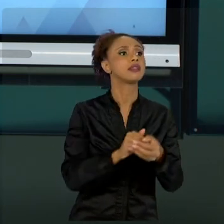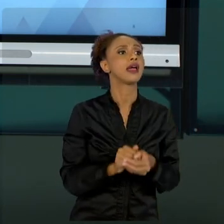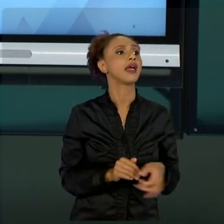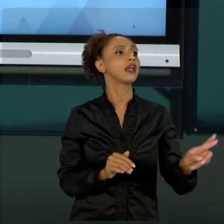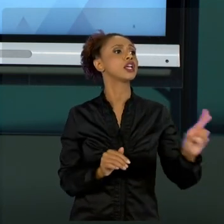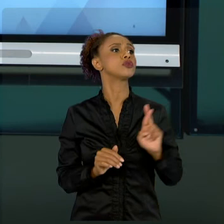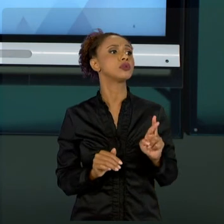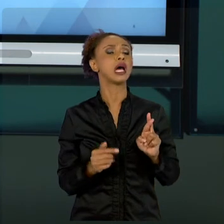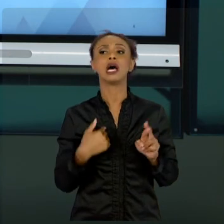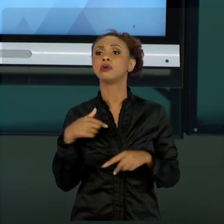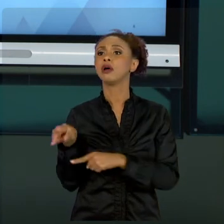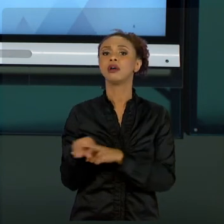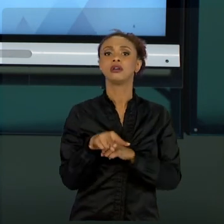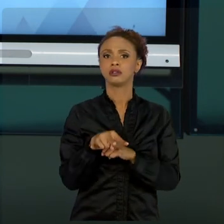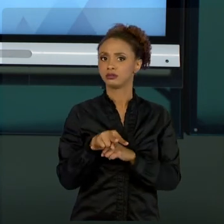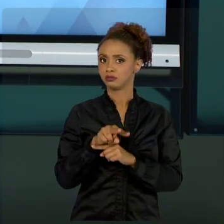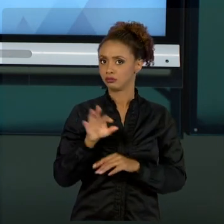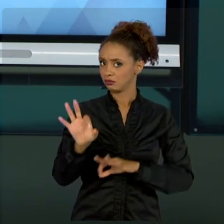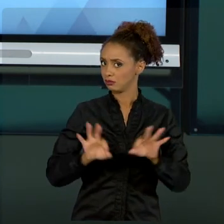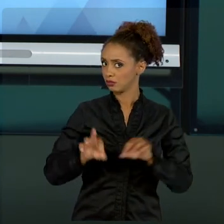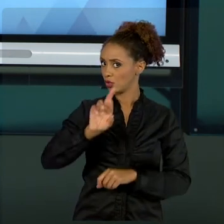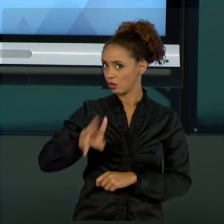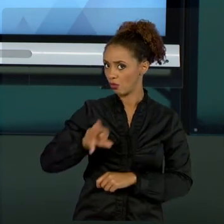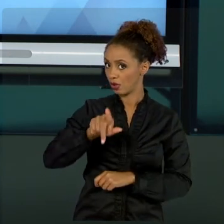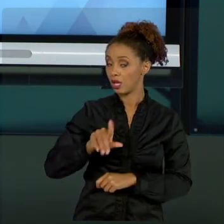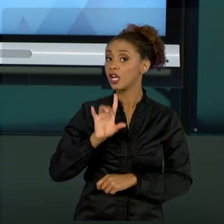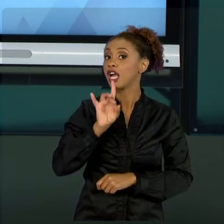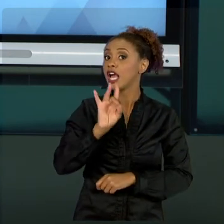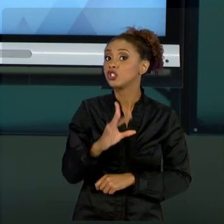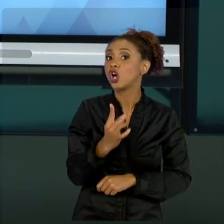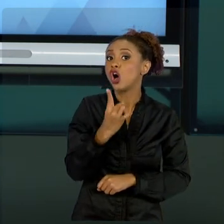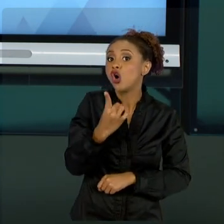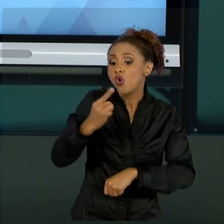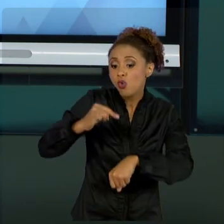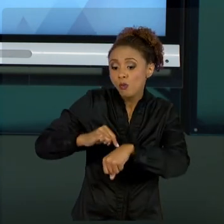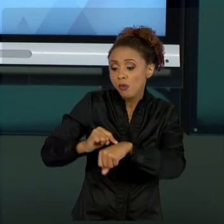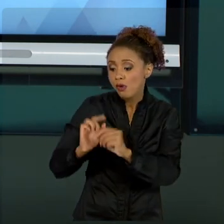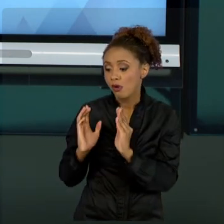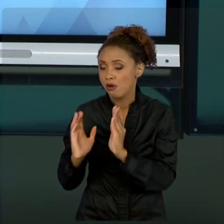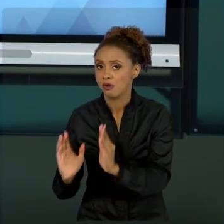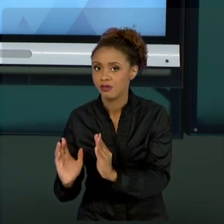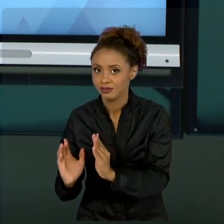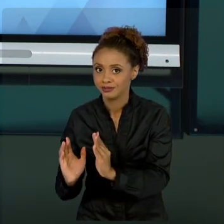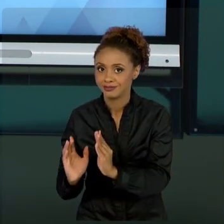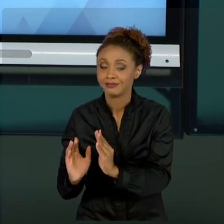NÃO É PROJETO, ISSO É UMA PARTE DE PROJETOS. ENTÃO, ALÉM DE TUDO MAIS, NÓS, ADMINISTRADORES